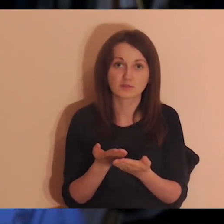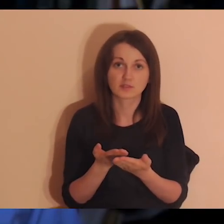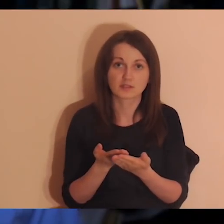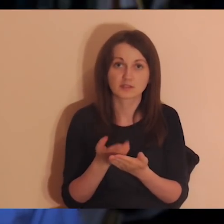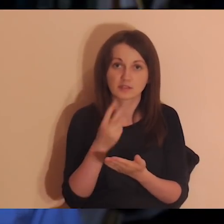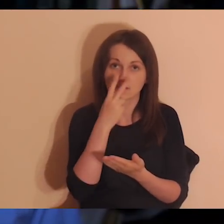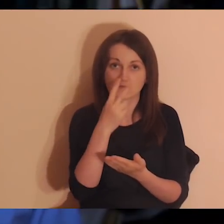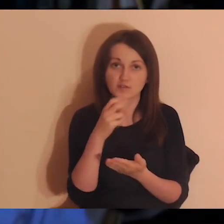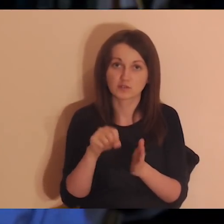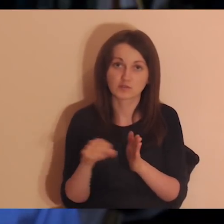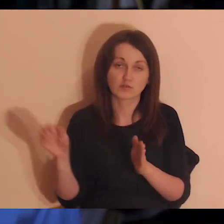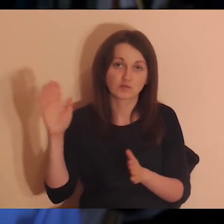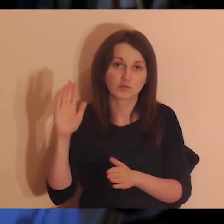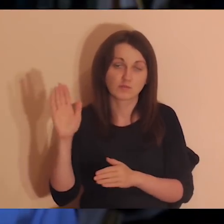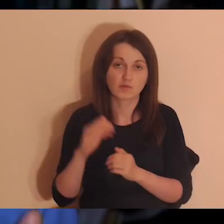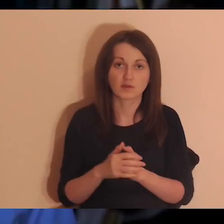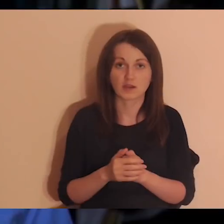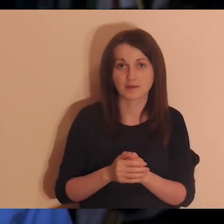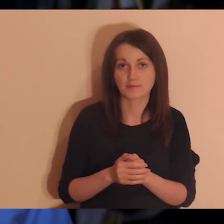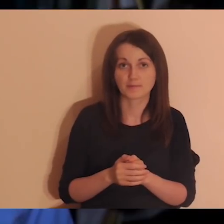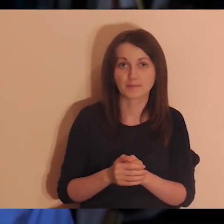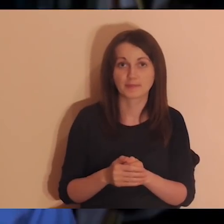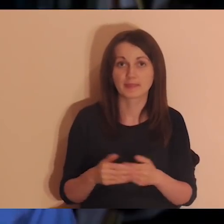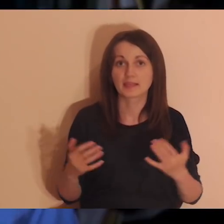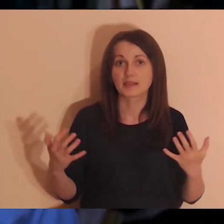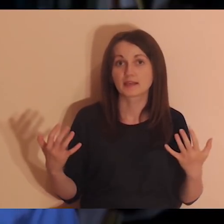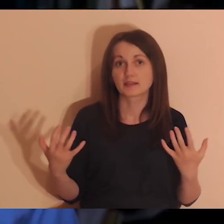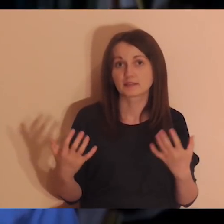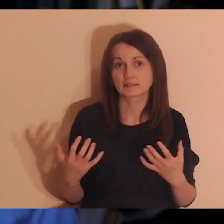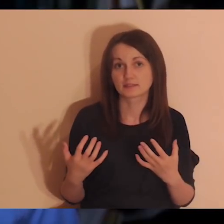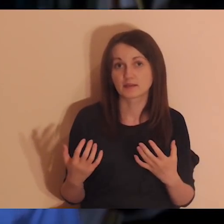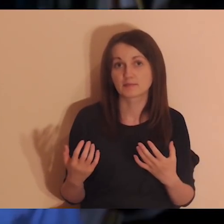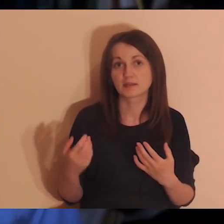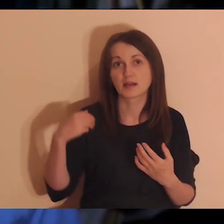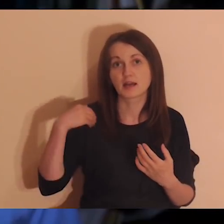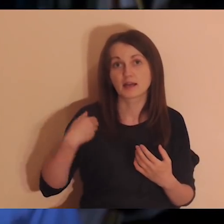Dzięki temu od września ruszymy z angielskimi wersjami medytacji.